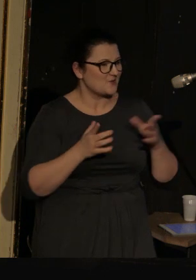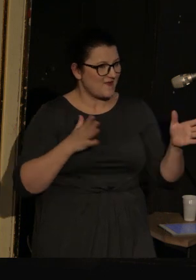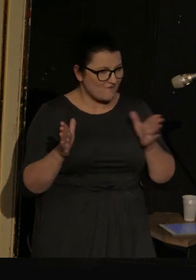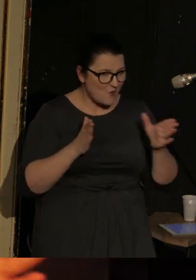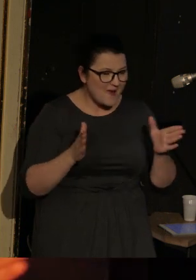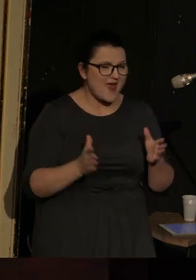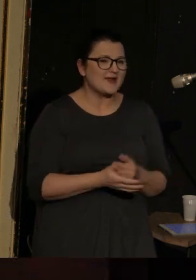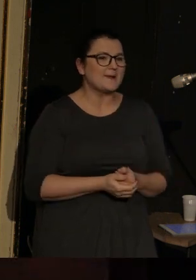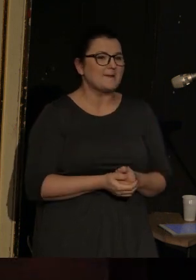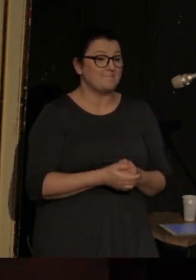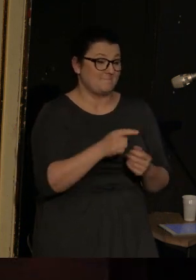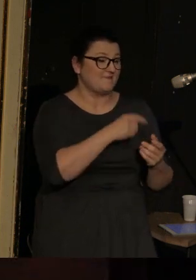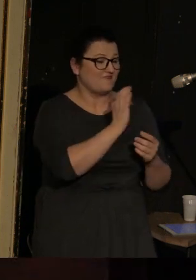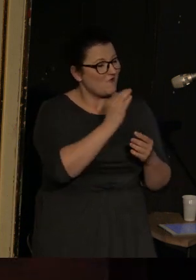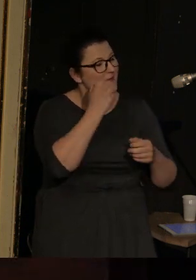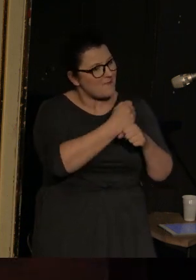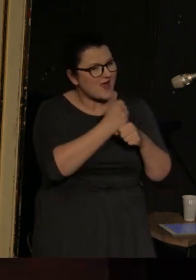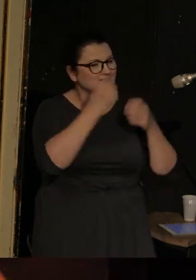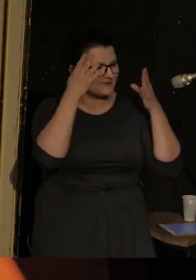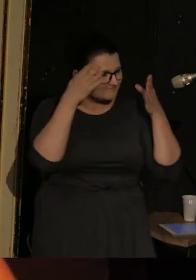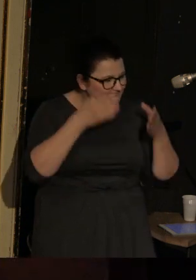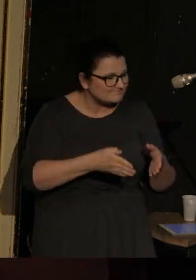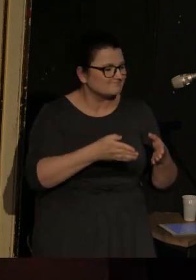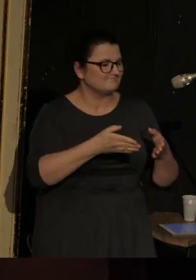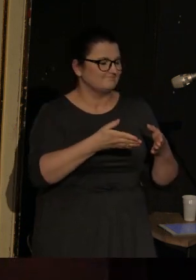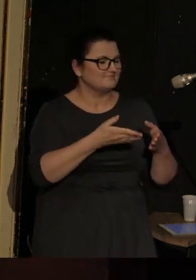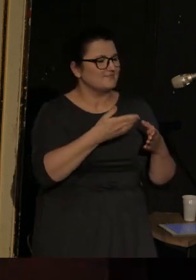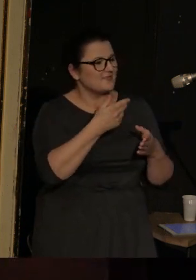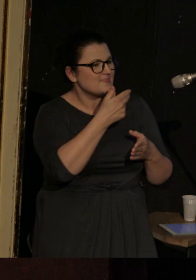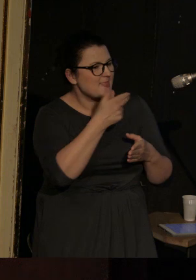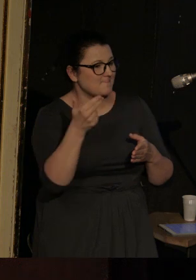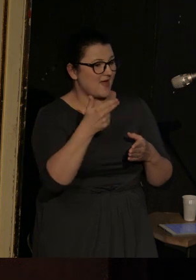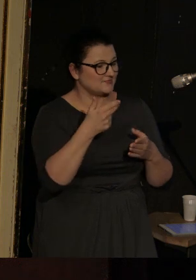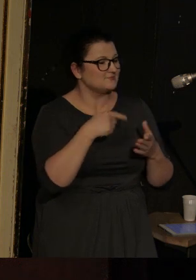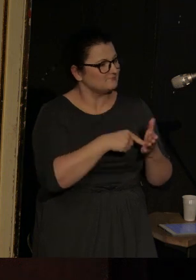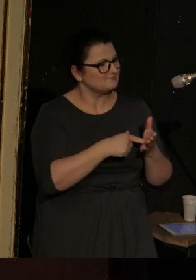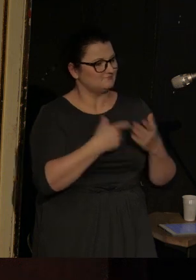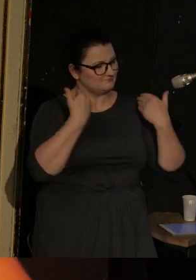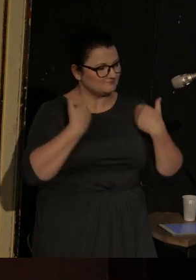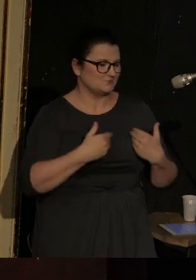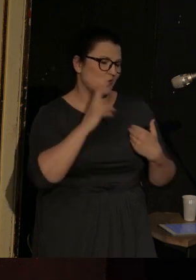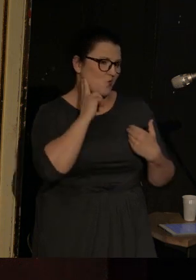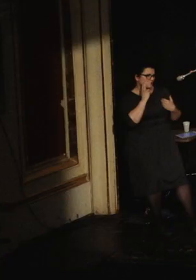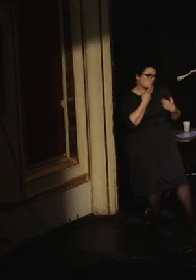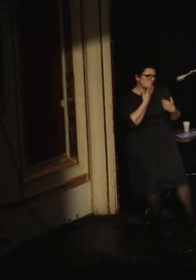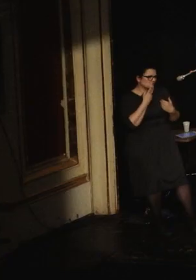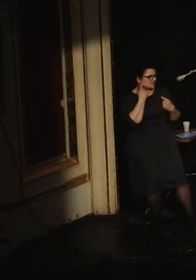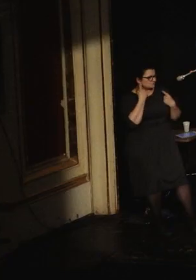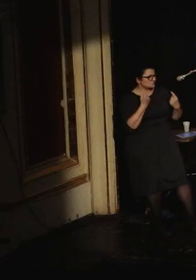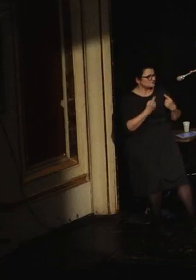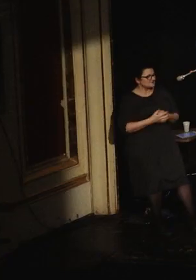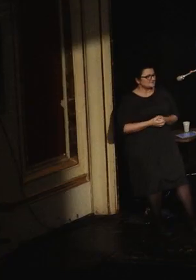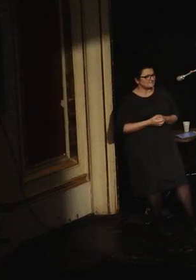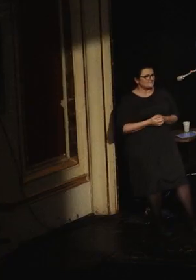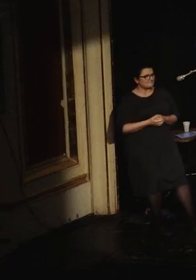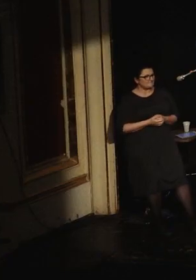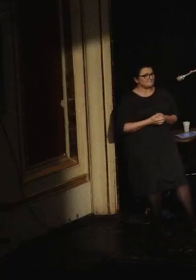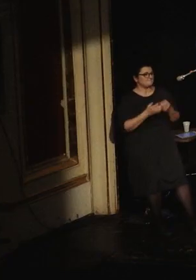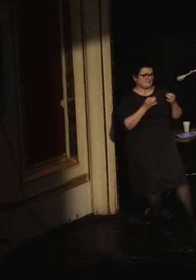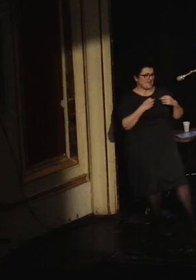performer, który w swoich pracach tematyzuje to, że jest osobą niesłyszącą. Jeszcze nasza wspaniała tłumaczka